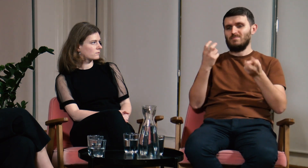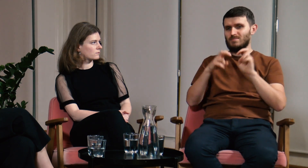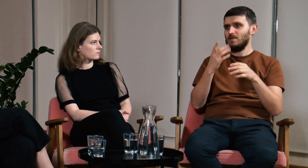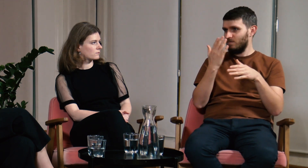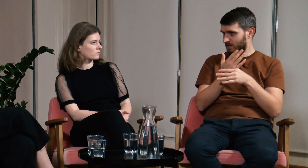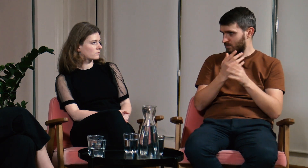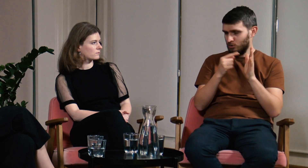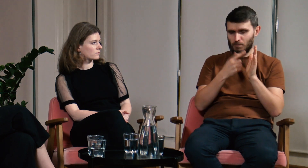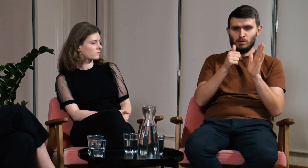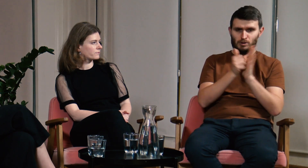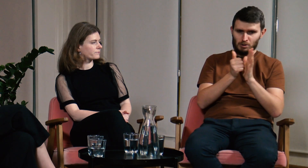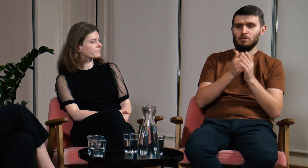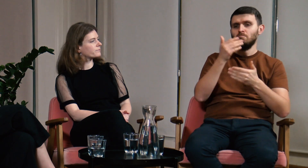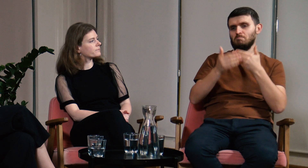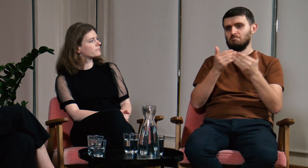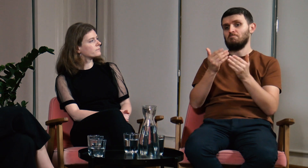Założyłem firmę w 2016 roku,